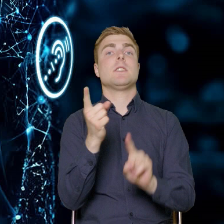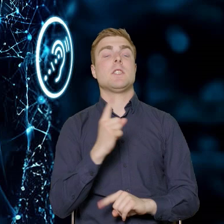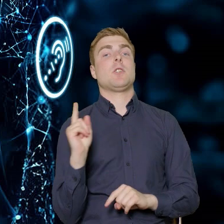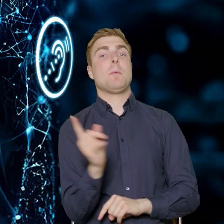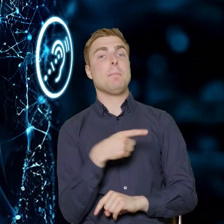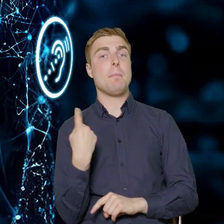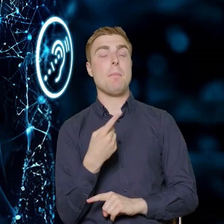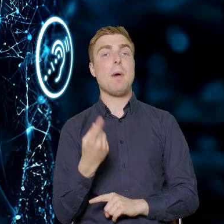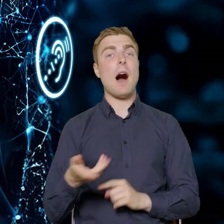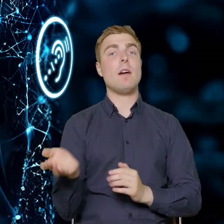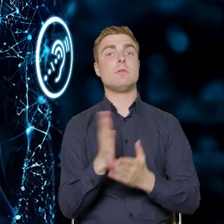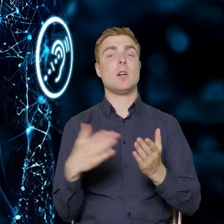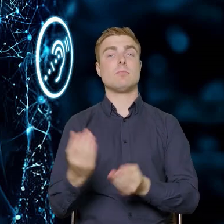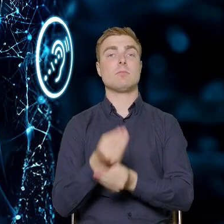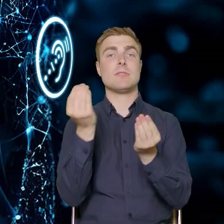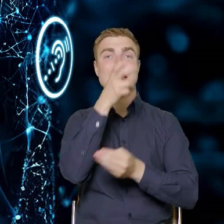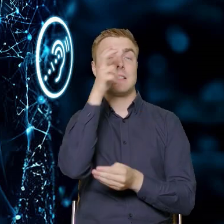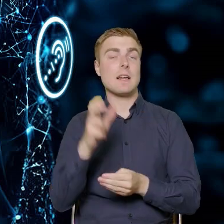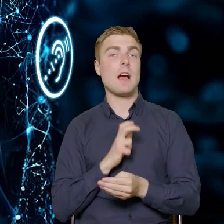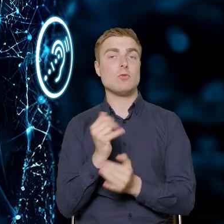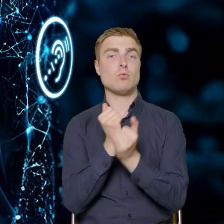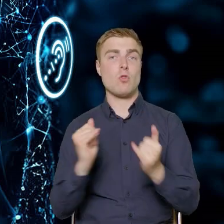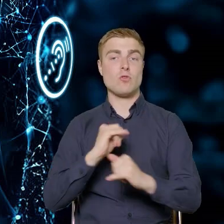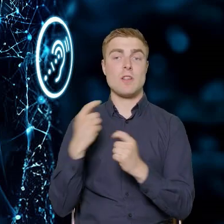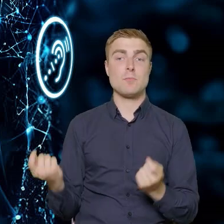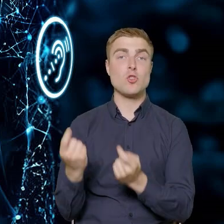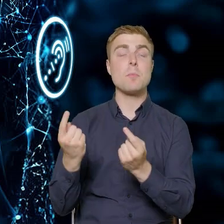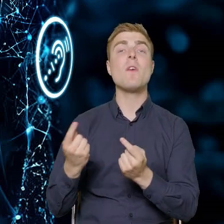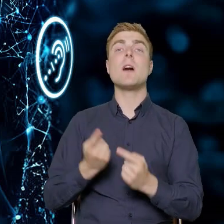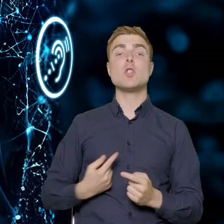Rozwoju Kadr w Przedsiębiorstwach nasze działania muszą doprowadzić